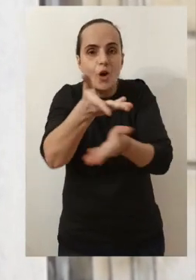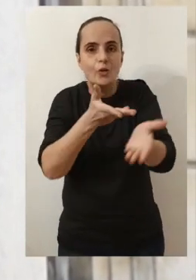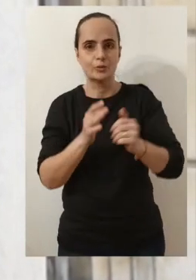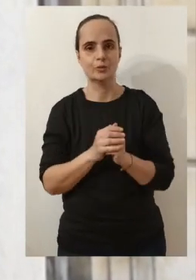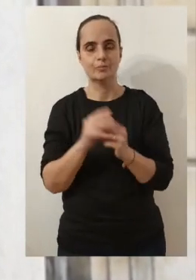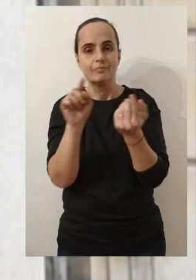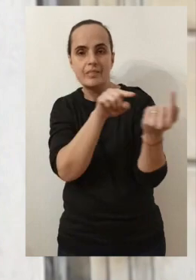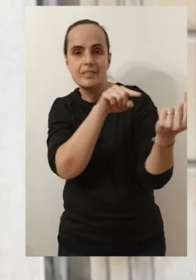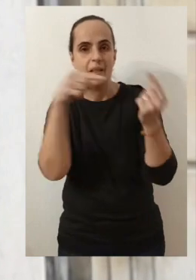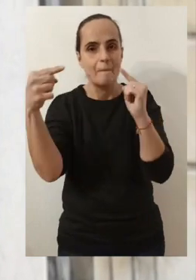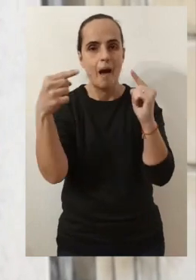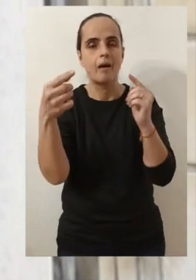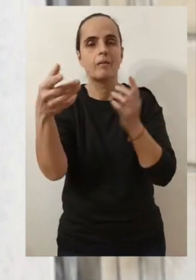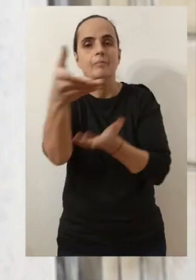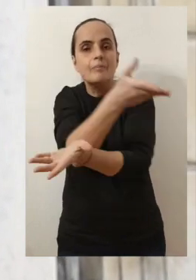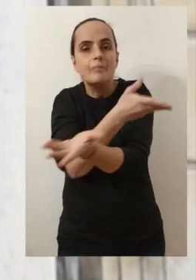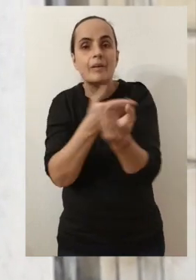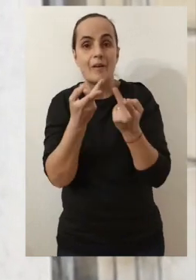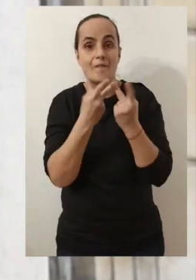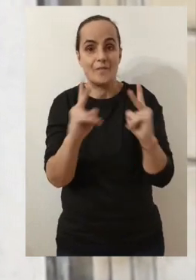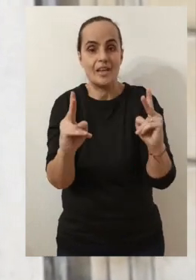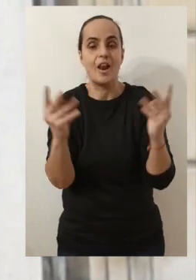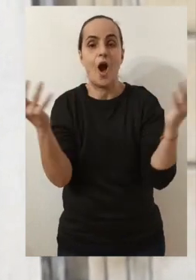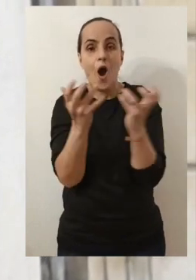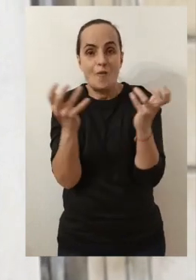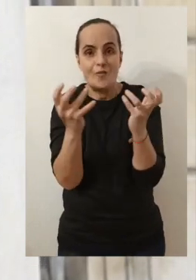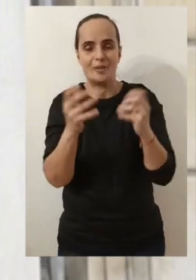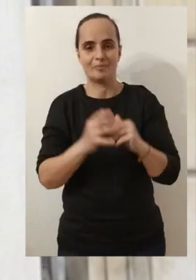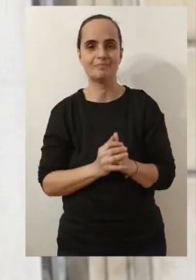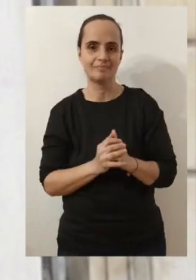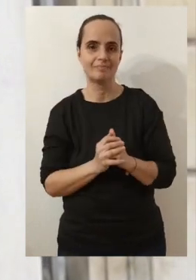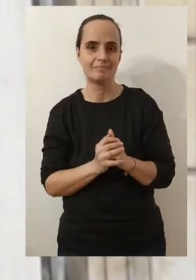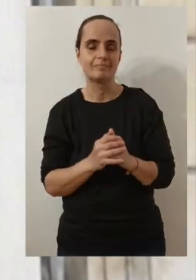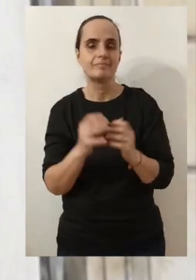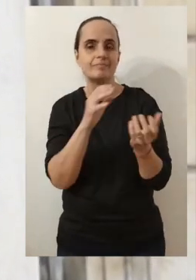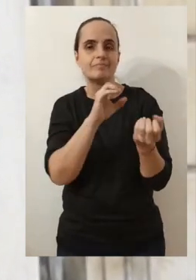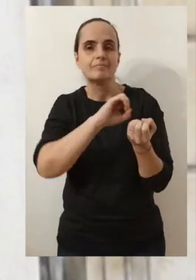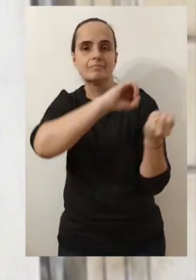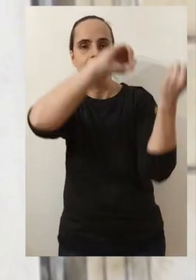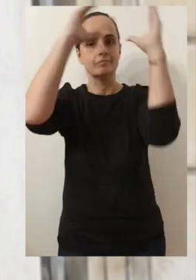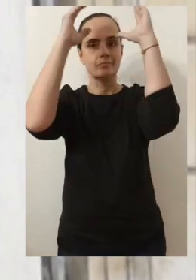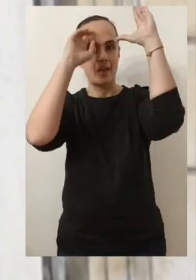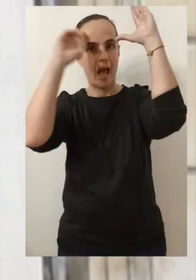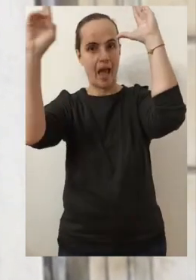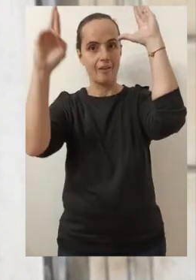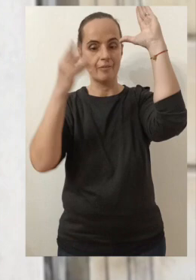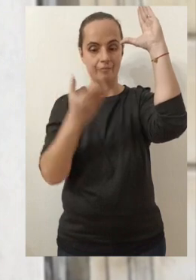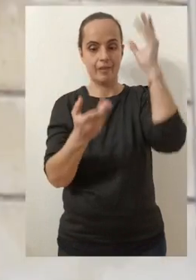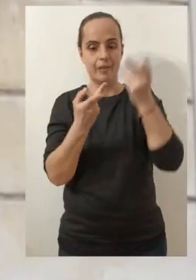A échanger, à pouvoir débattre, à pouvoir parler de notre ville, de nos envies et de nos rêves pour Avignon.